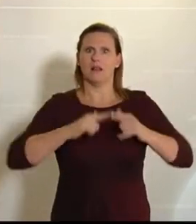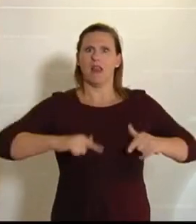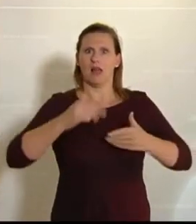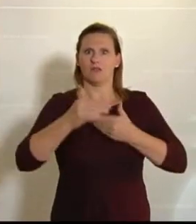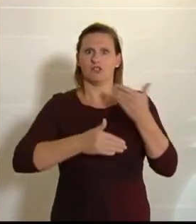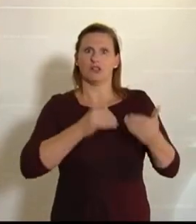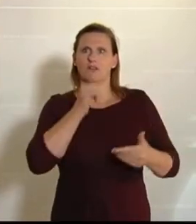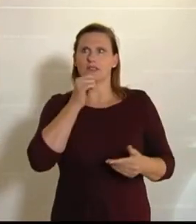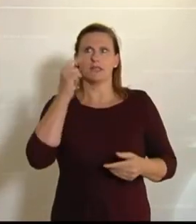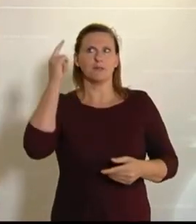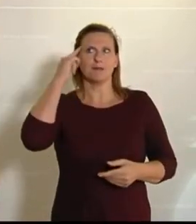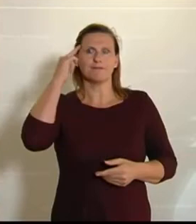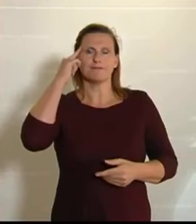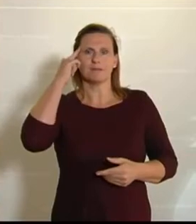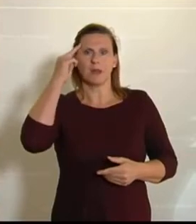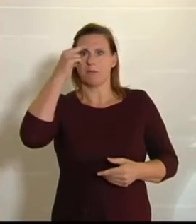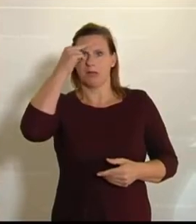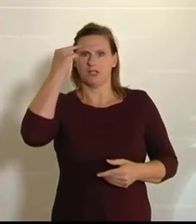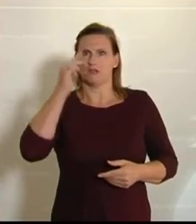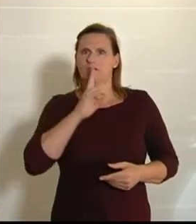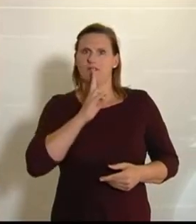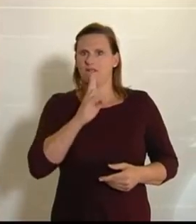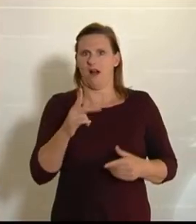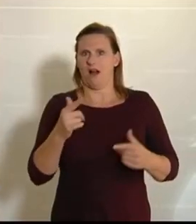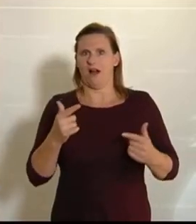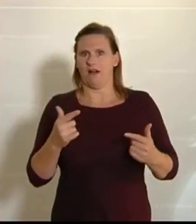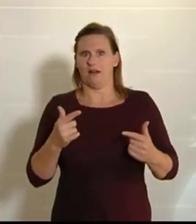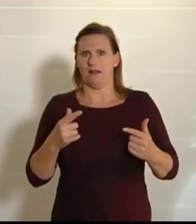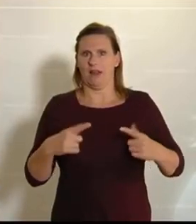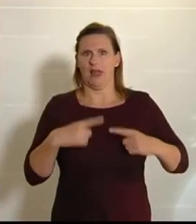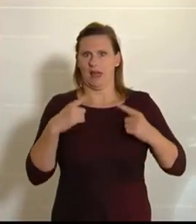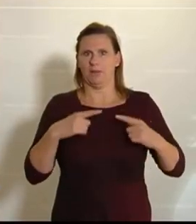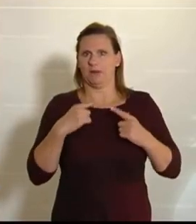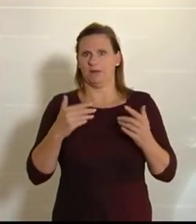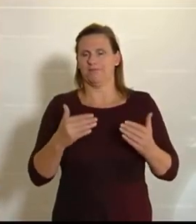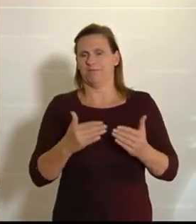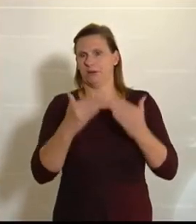Köpfen der Menschen ist. Diese Realitäten klaffen wirklich auseinander. Ein Bauernhof